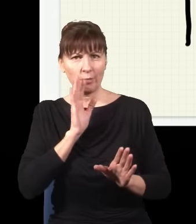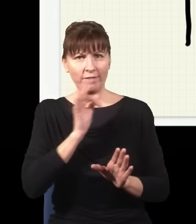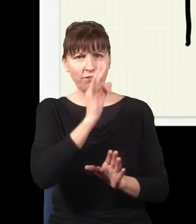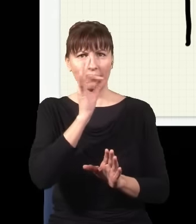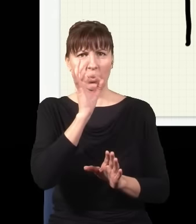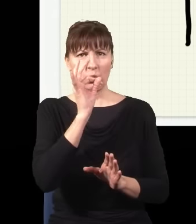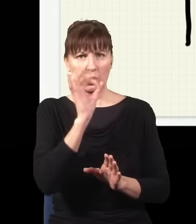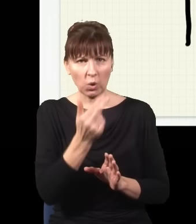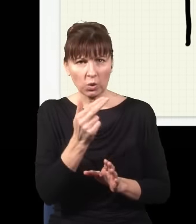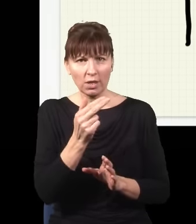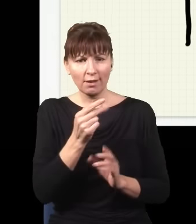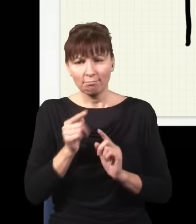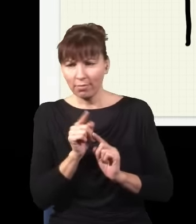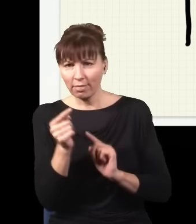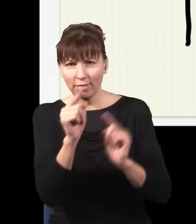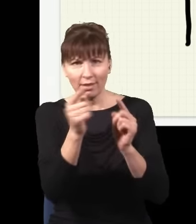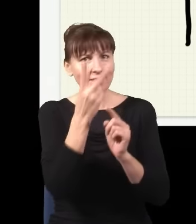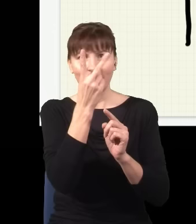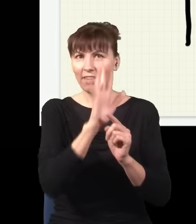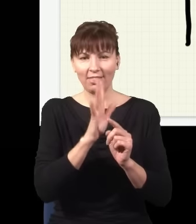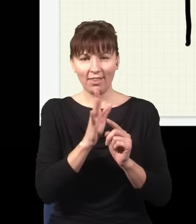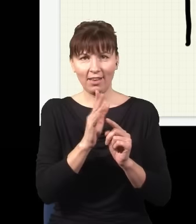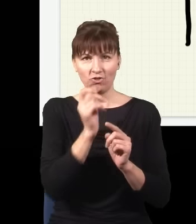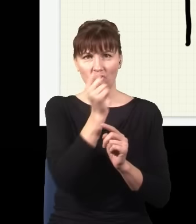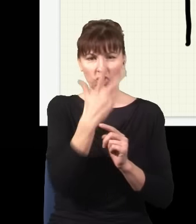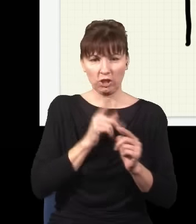nie dwiema drogami, tylko trzema drogami naraz, i każda z tych fal, która idzie każdą możliwą drogą,